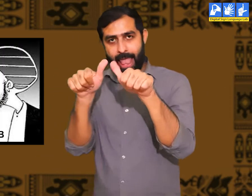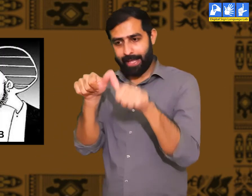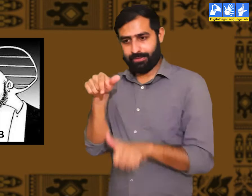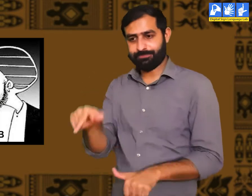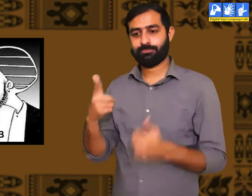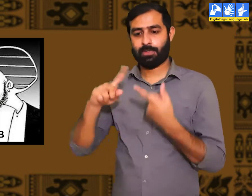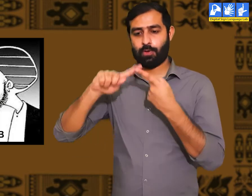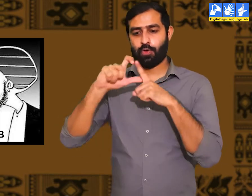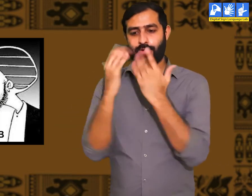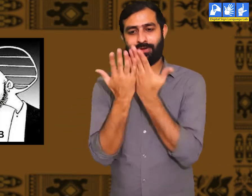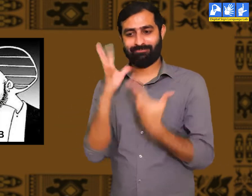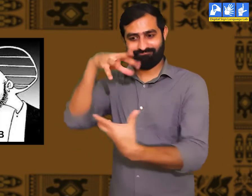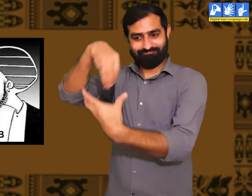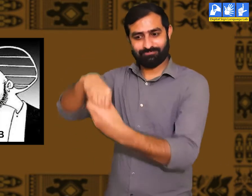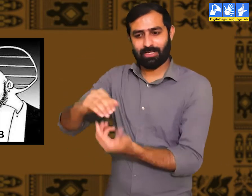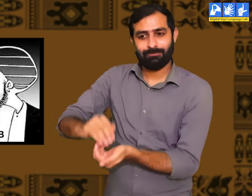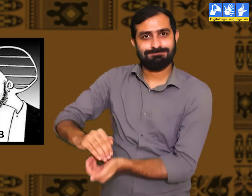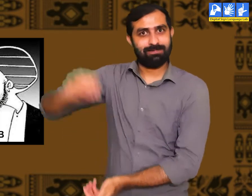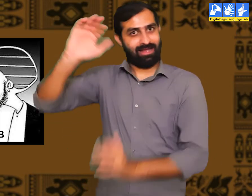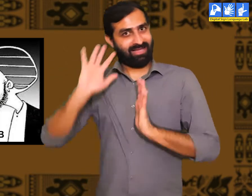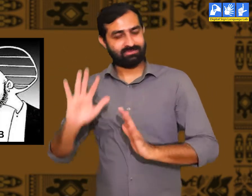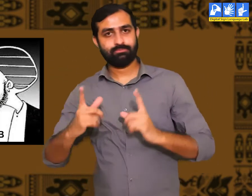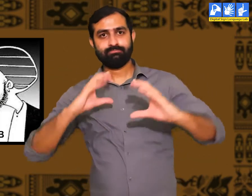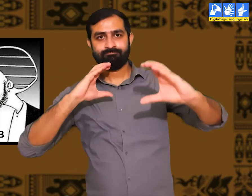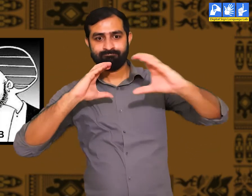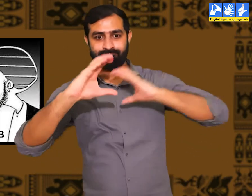और जिन लोगों को बचपन से ही उचित शिक्षा मिलती हैं